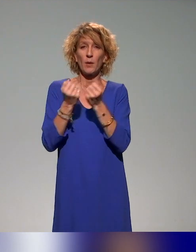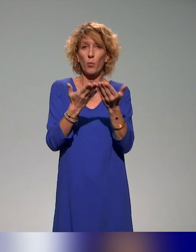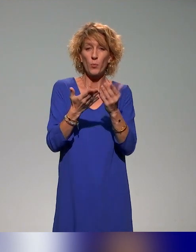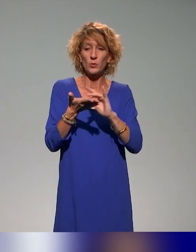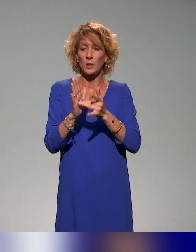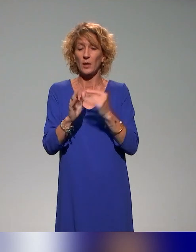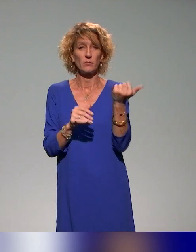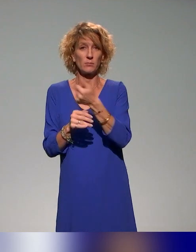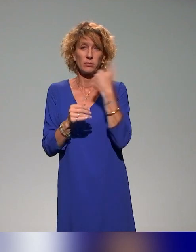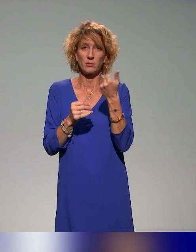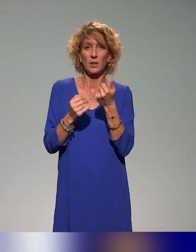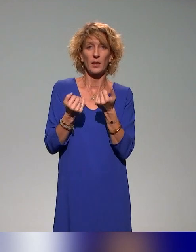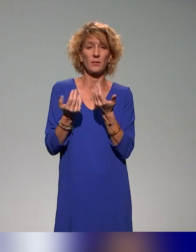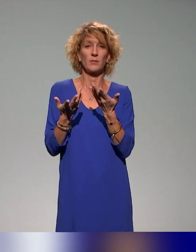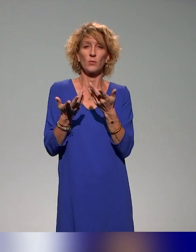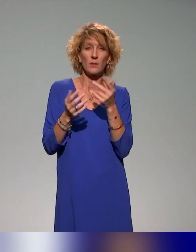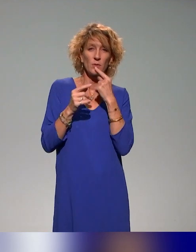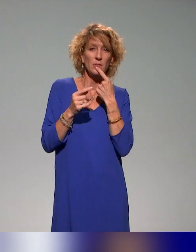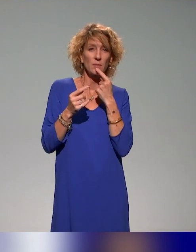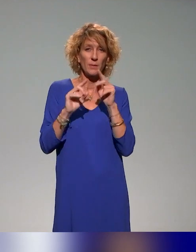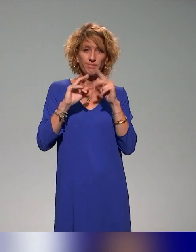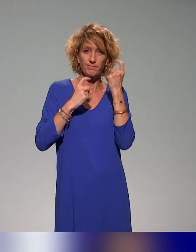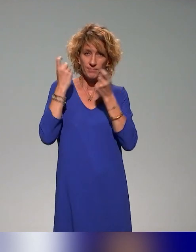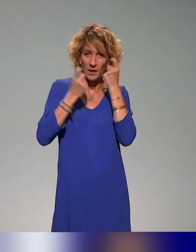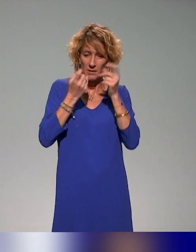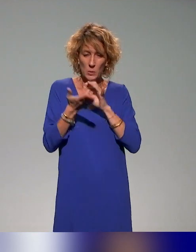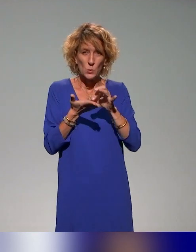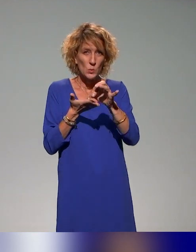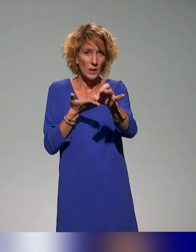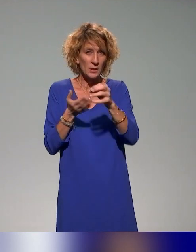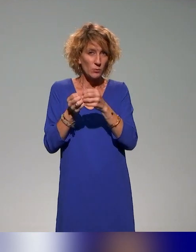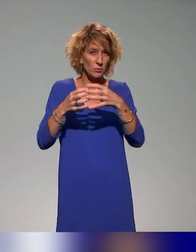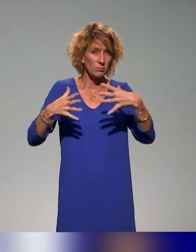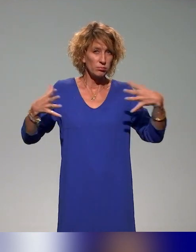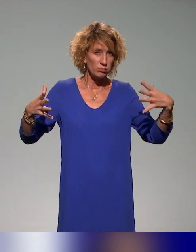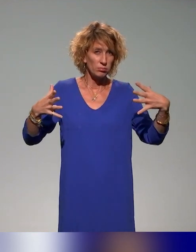On a une dimension stratégique pour déployer les plans de formation qu'on va vous présenter.